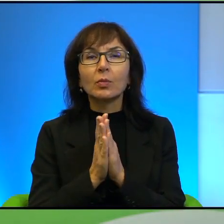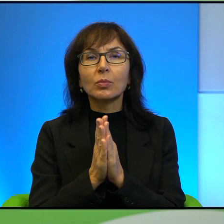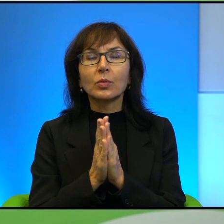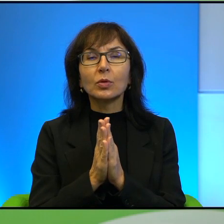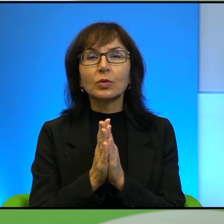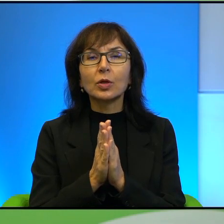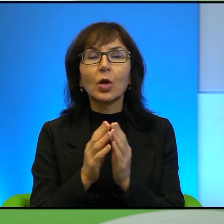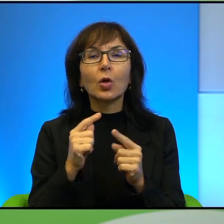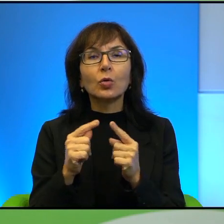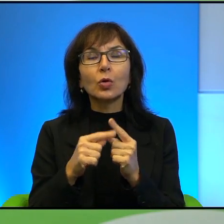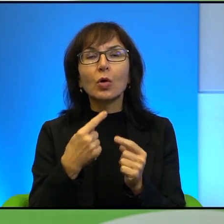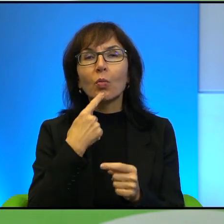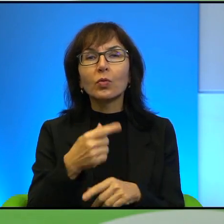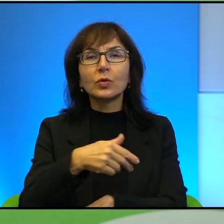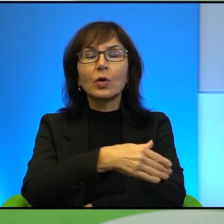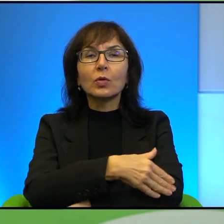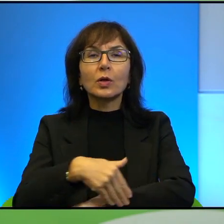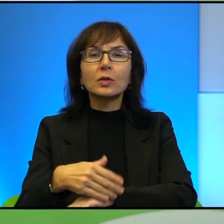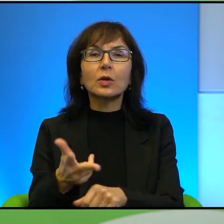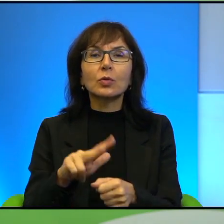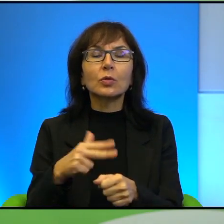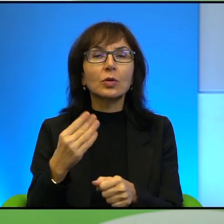których nie zobaczymy z zewnątrz, patrząc z zewnątrz.